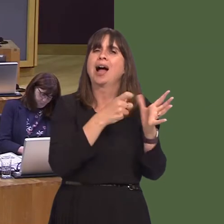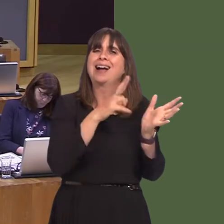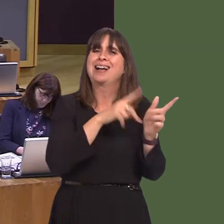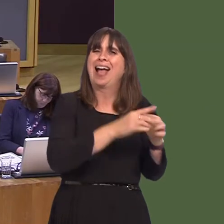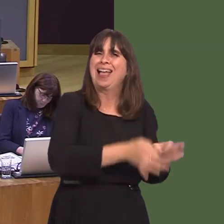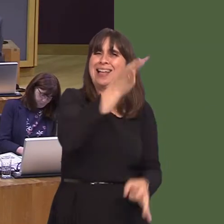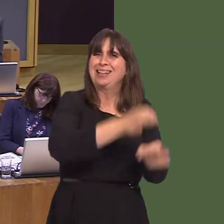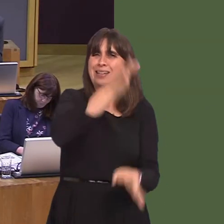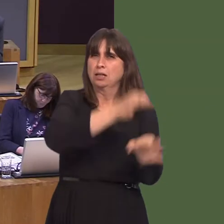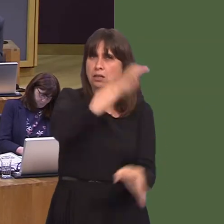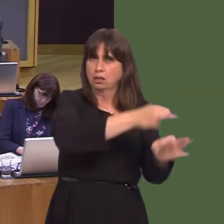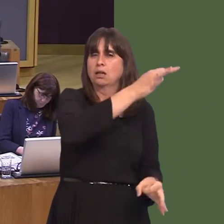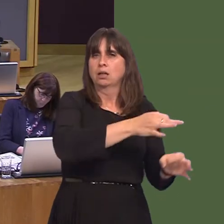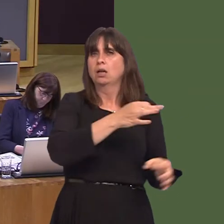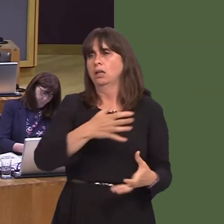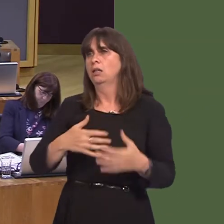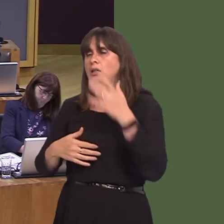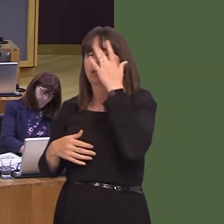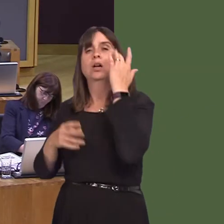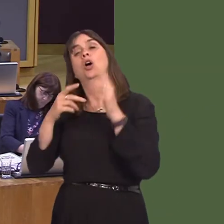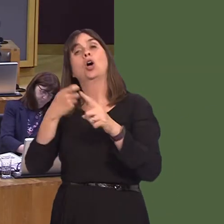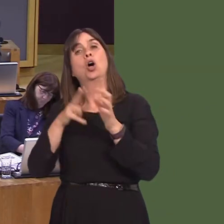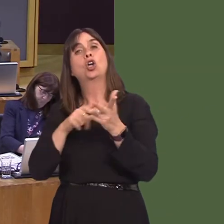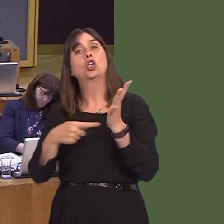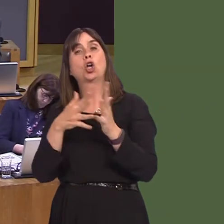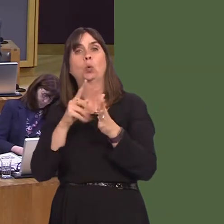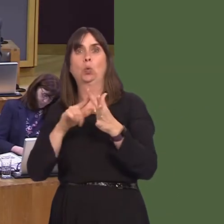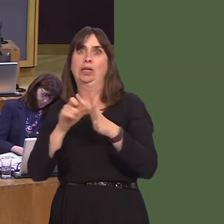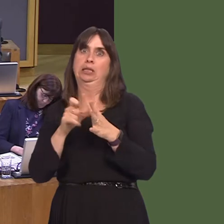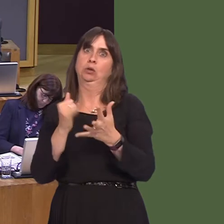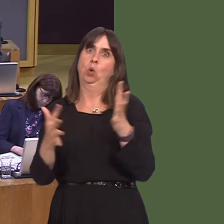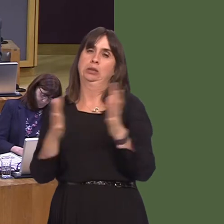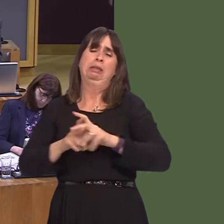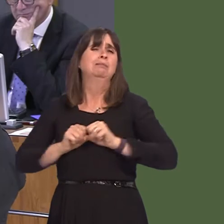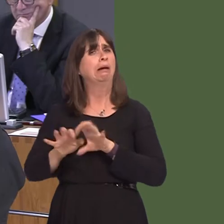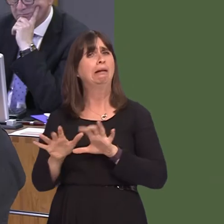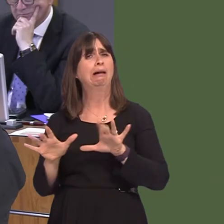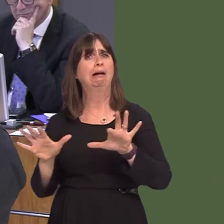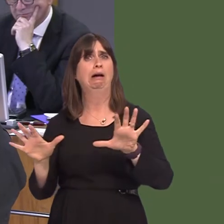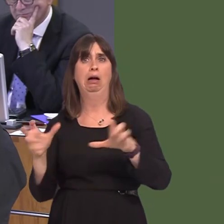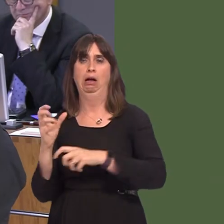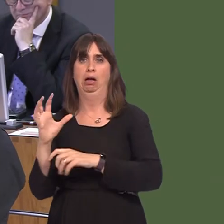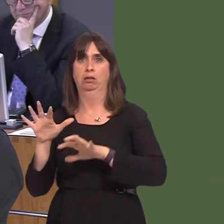Mike Hedges AM: Can I thank the First Minister for that response? Knotweed is a serious problem in Swansea, especially in my constituency, but I'm sure Julie James could tell you exactly